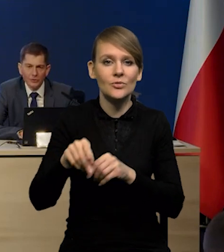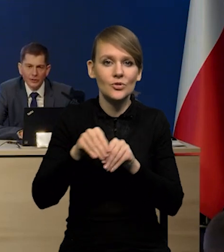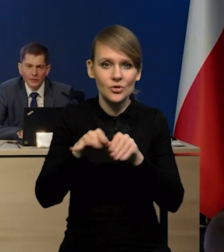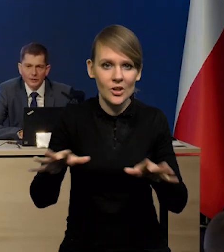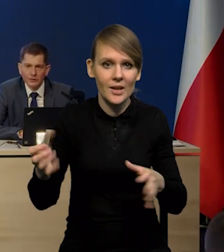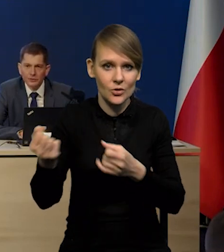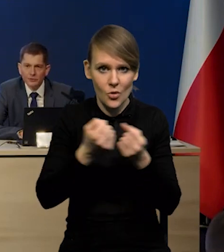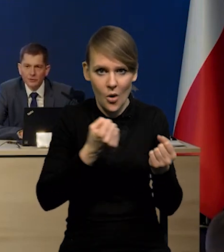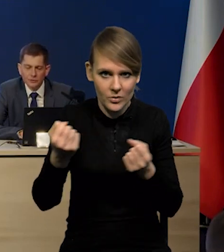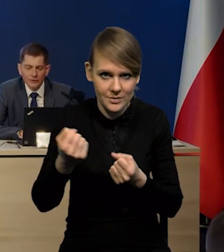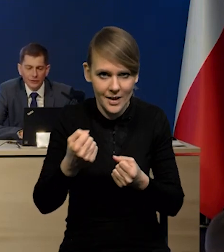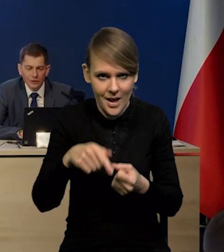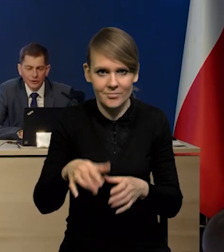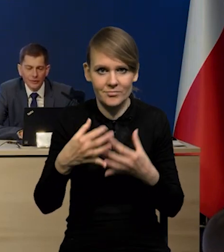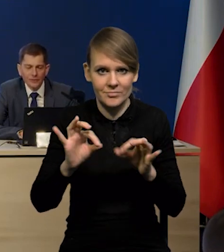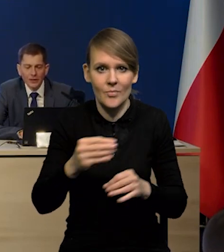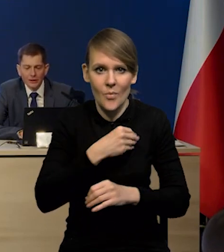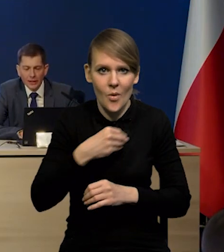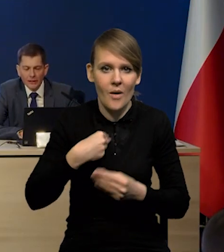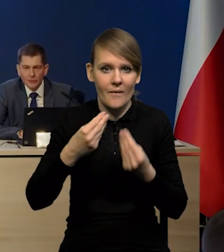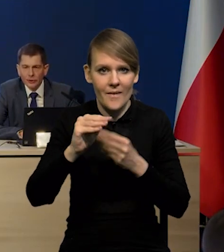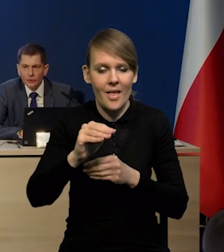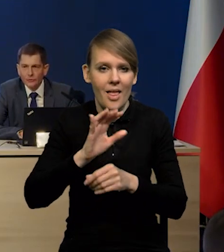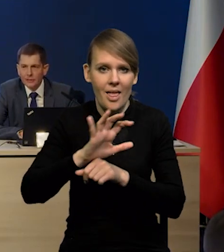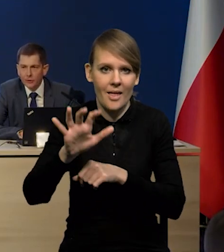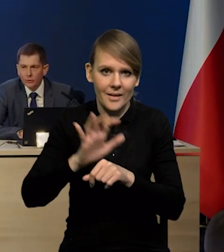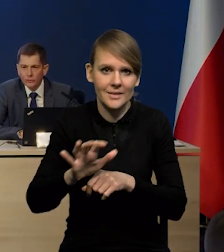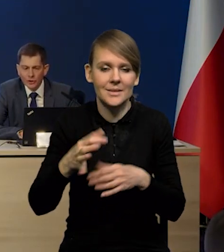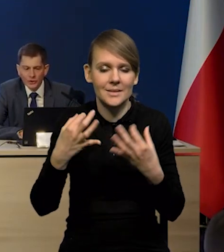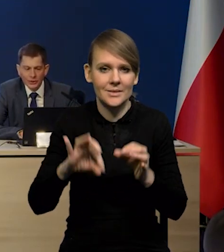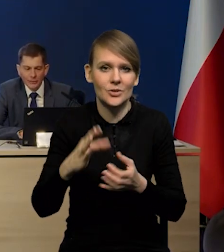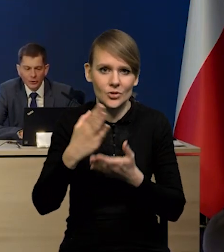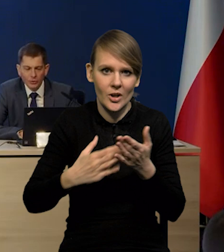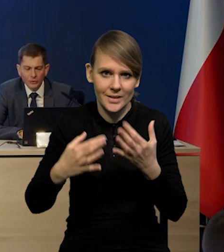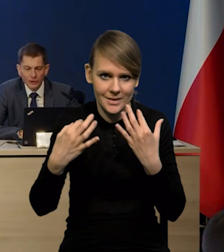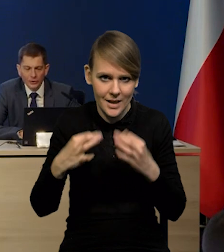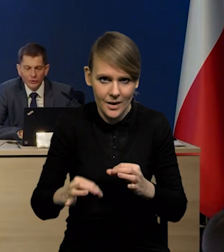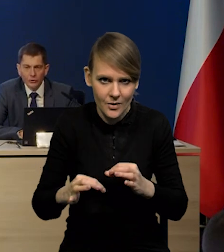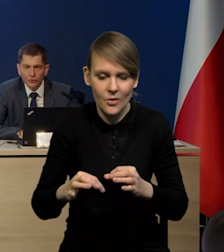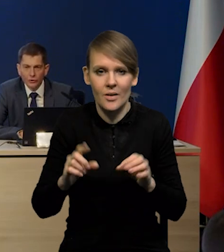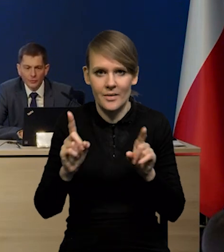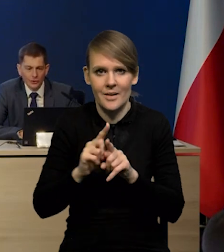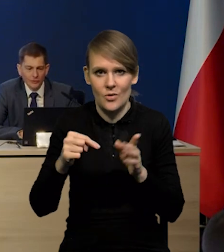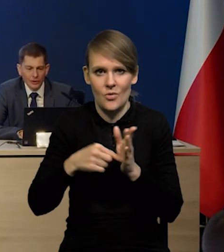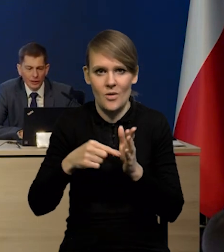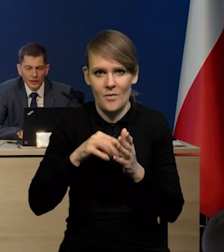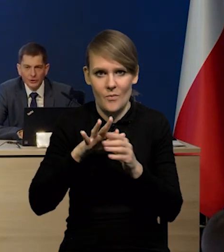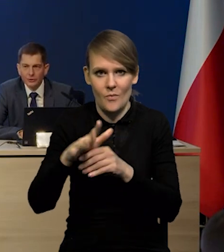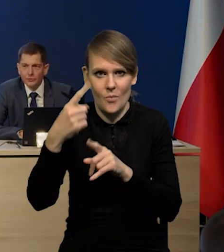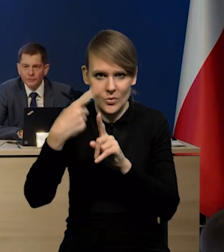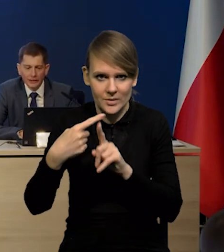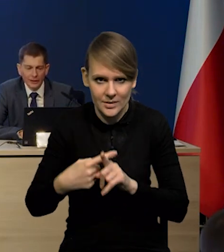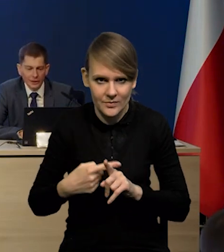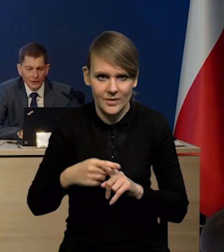Polska jest jednym z większych eksporterów i samochodów i części samochodowych, także to też rzutuje pozytywnie na nasz eksport